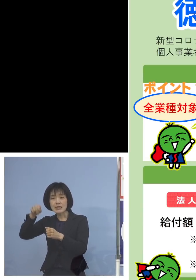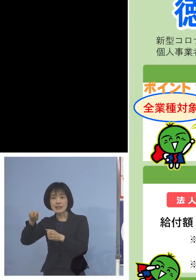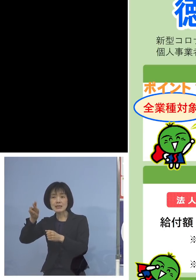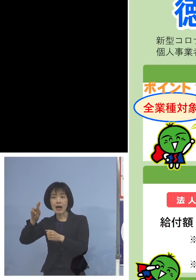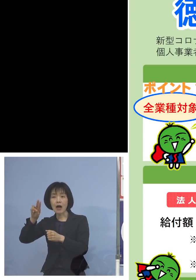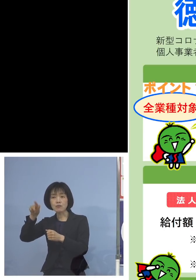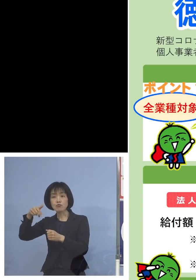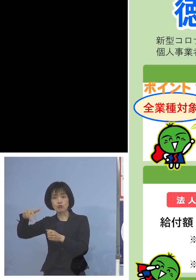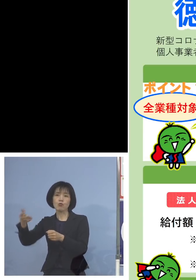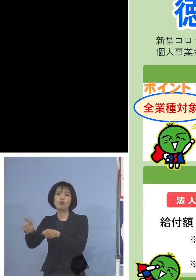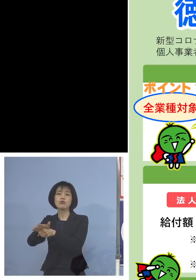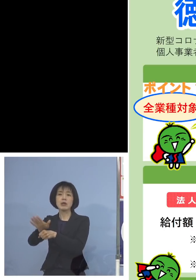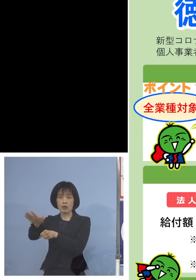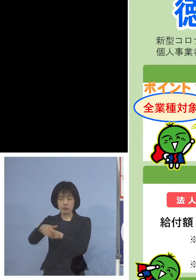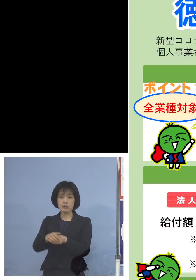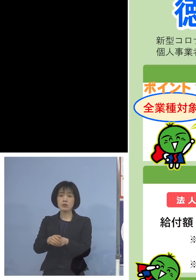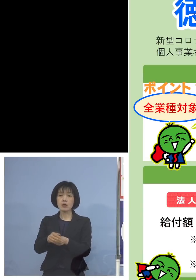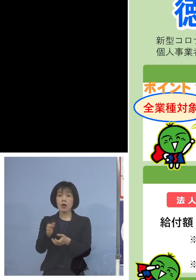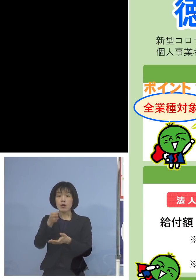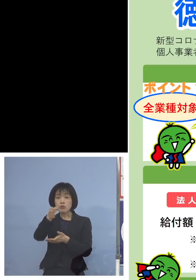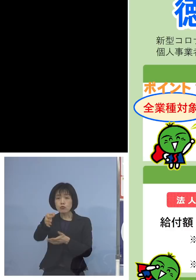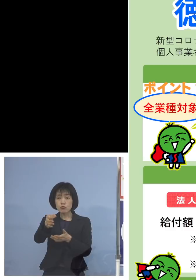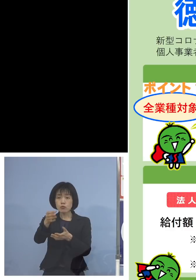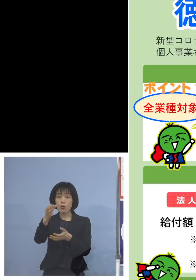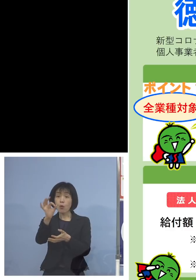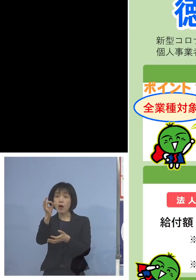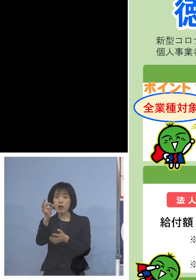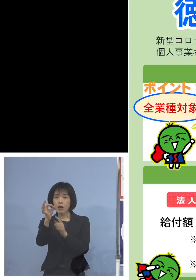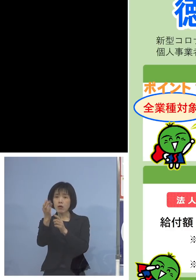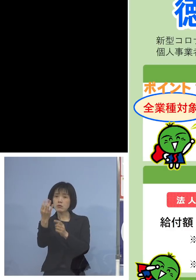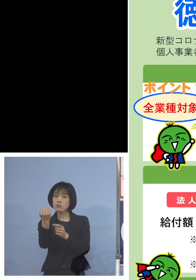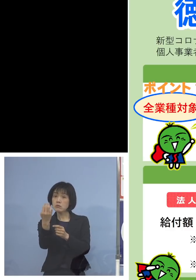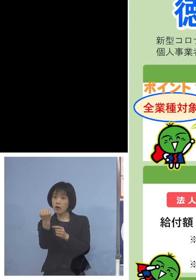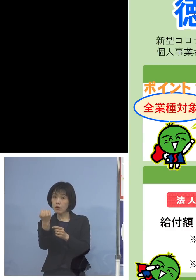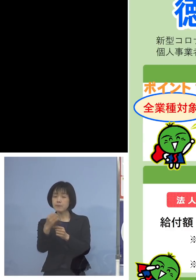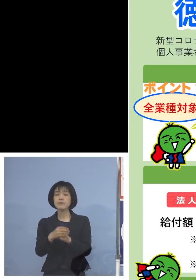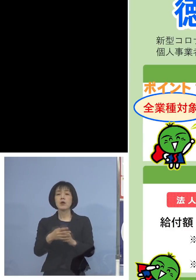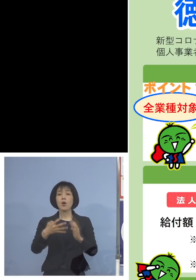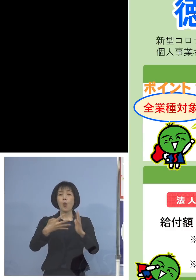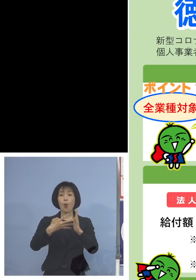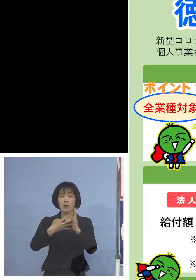では給付額はどうなるのか 法人と個人とで